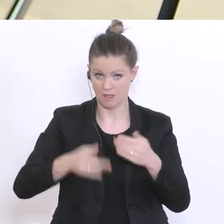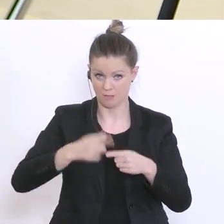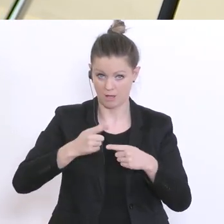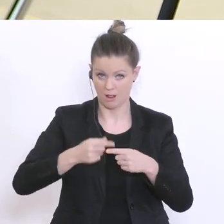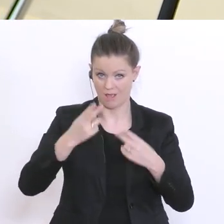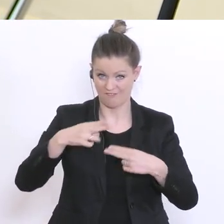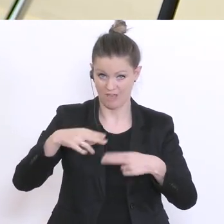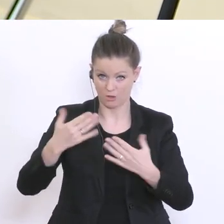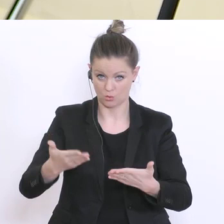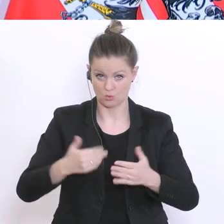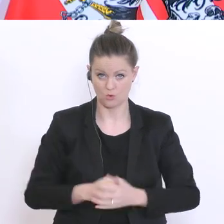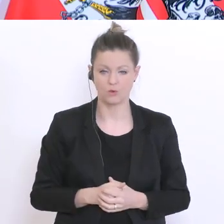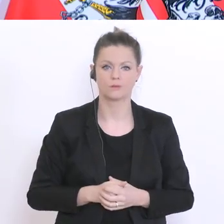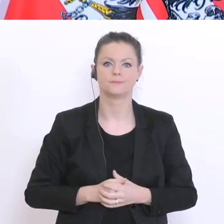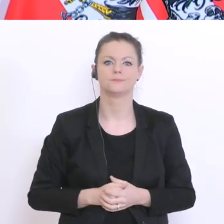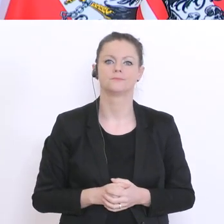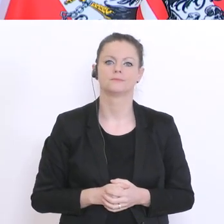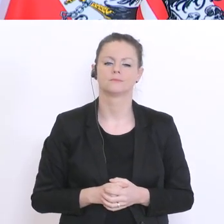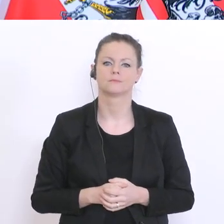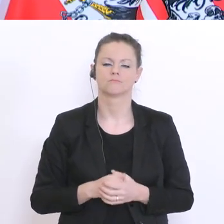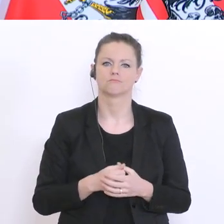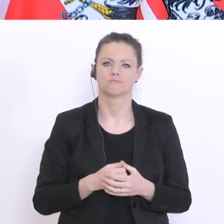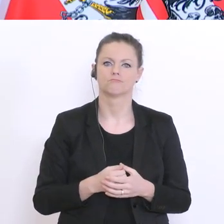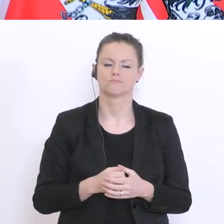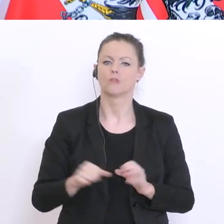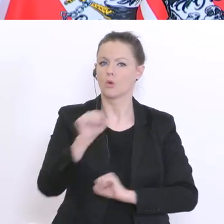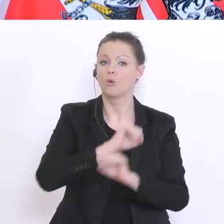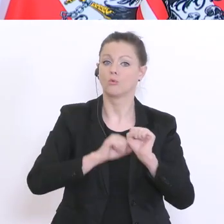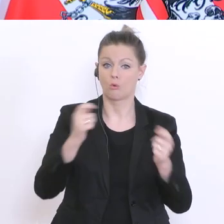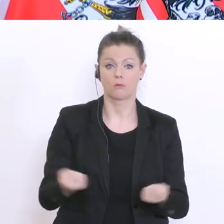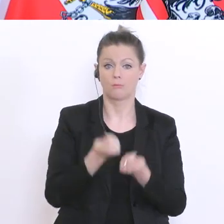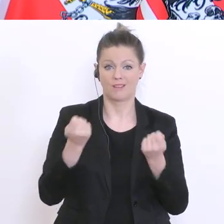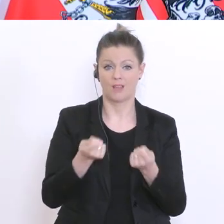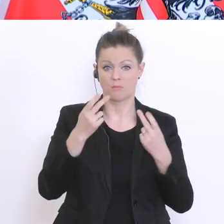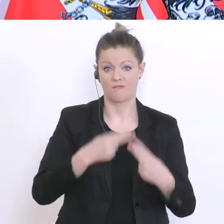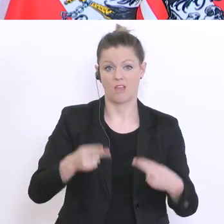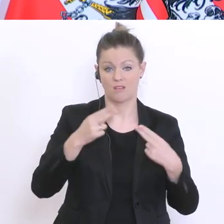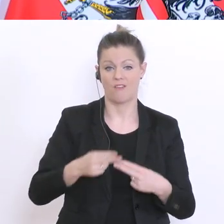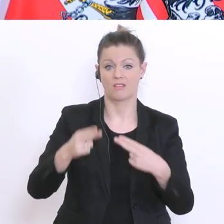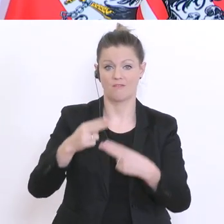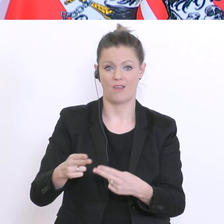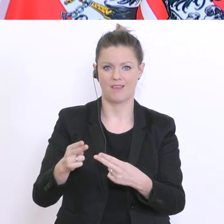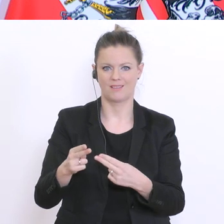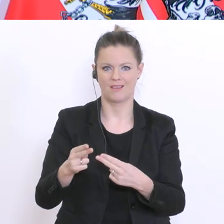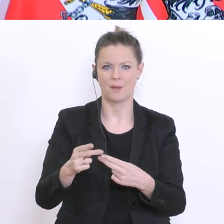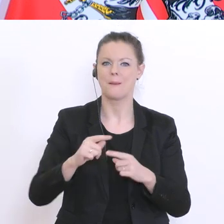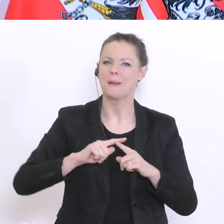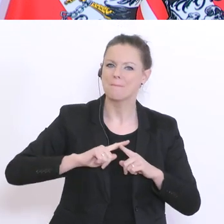Also, der Notbetrieb geht weiter bis sozusagen kein anderer Hinweis,